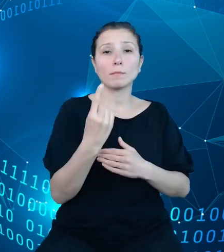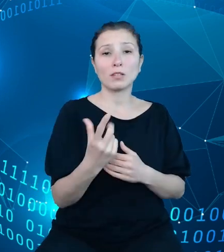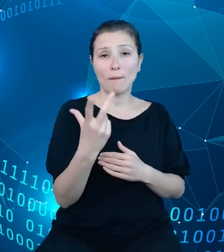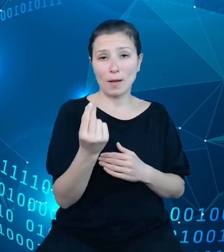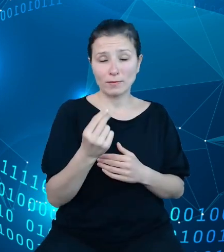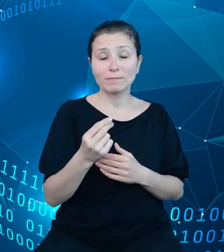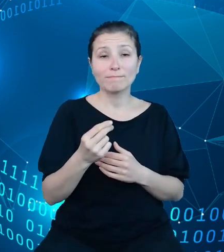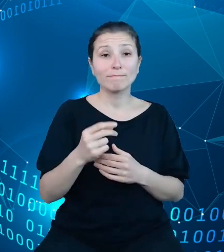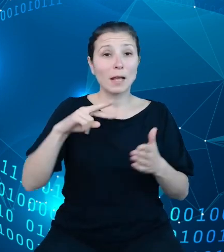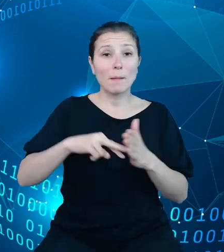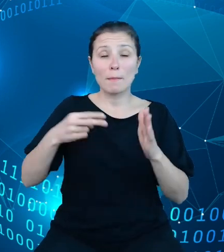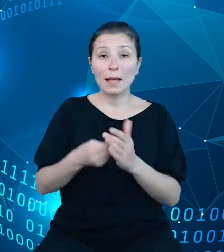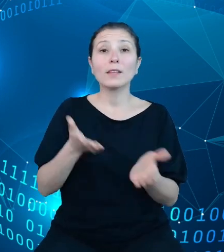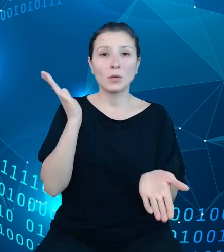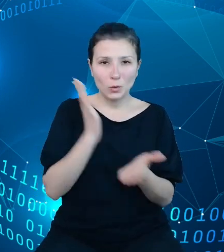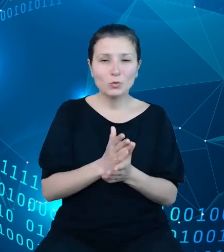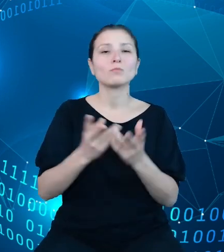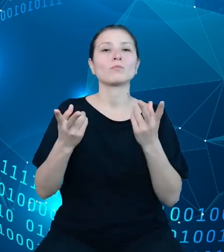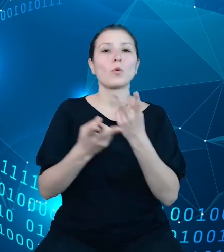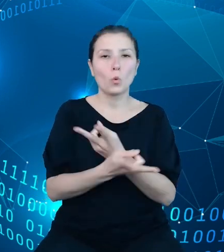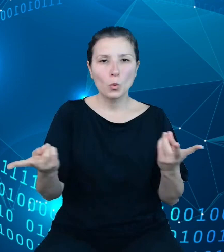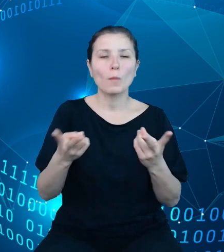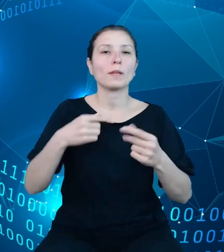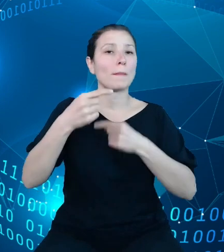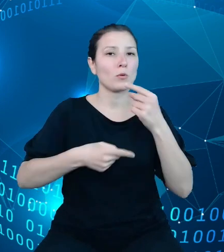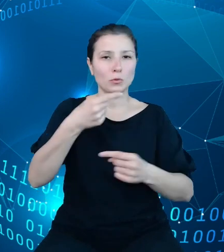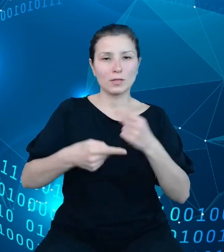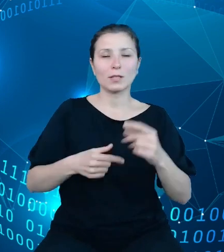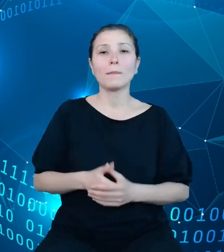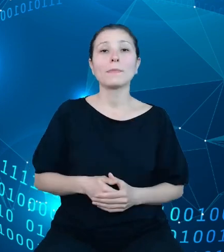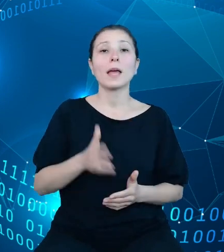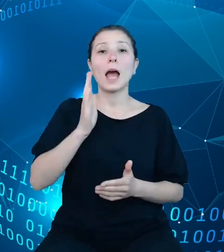produkcyjne, a następnie publikację naszego API TREZOR.